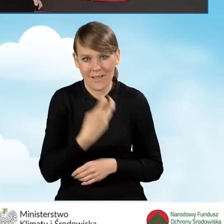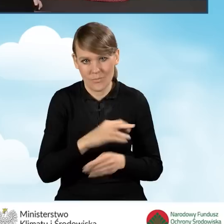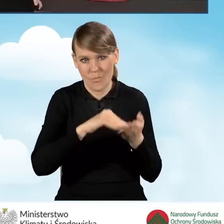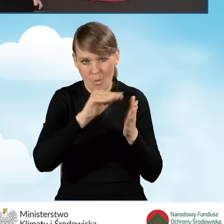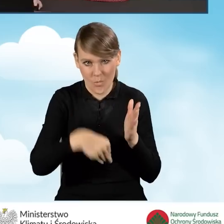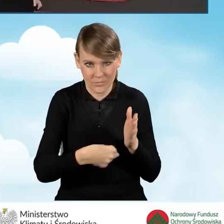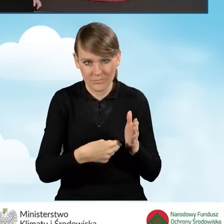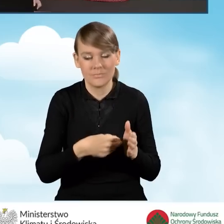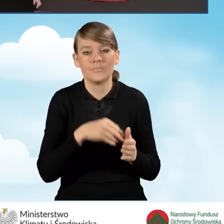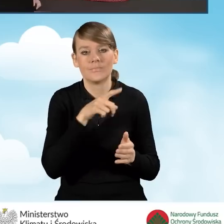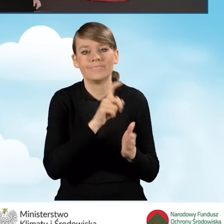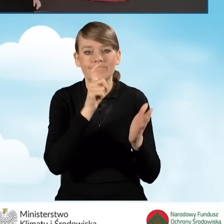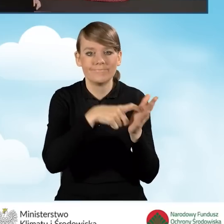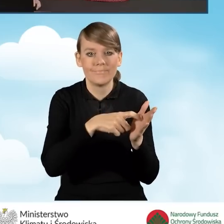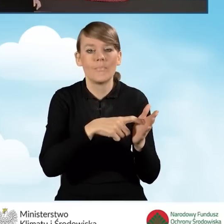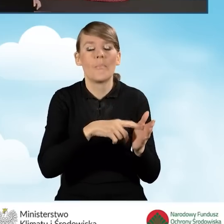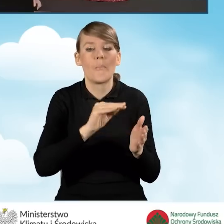Za pomocą przycisku podpisz wniosek.